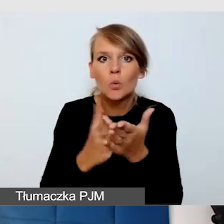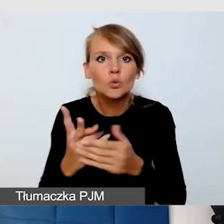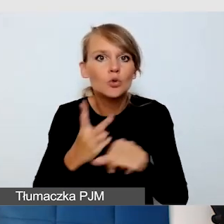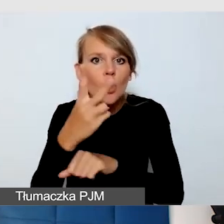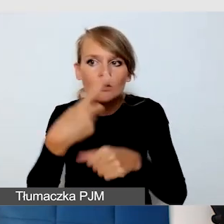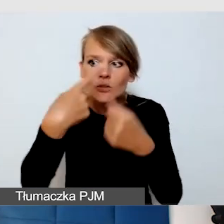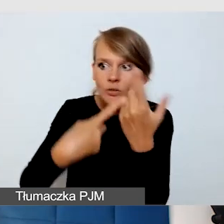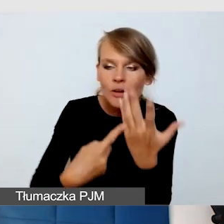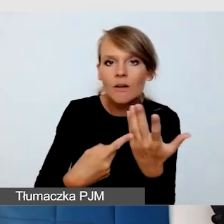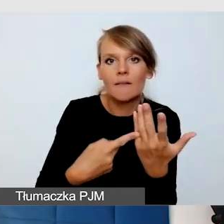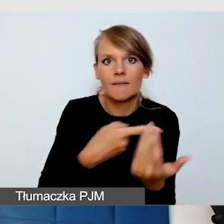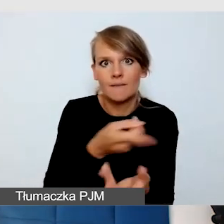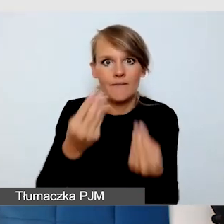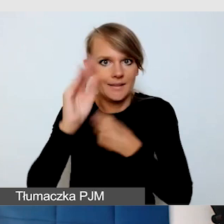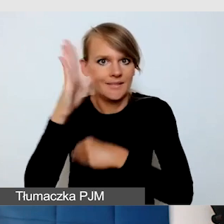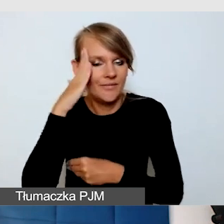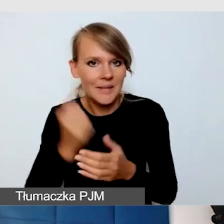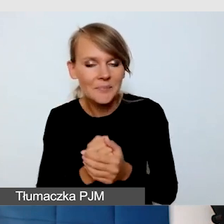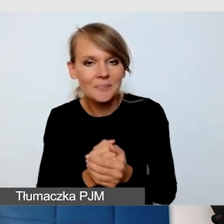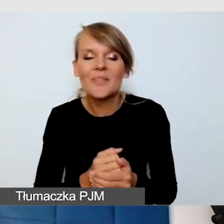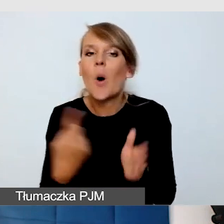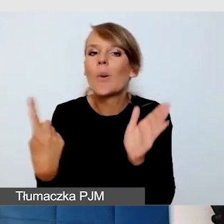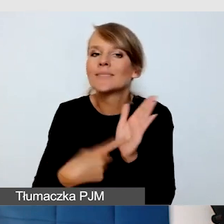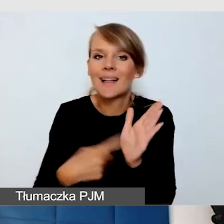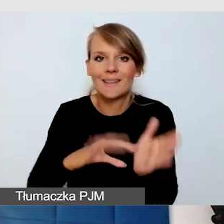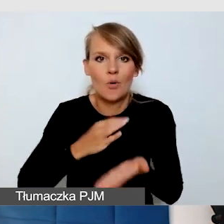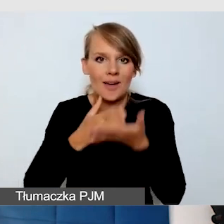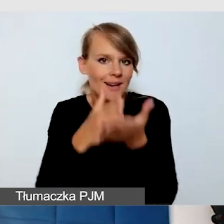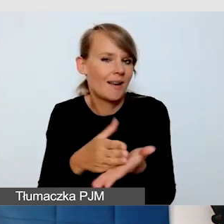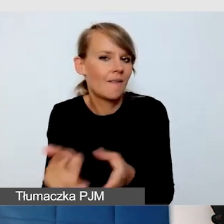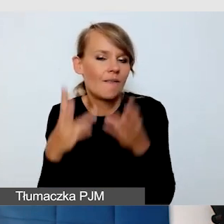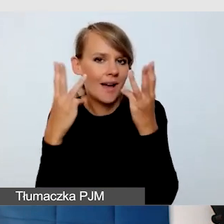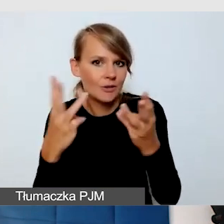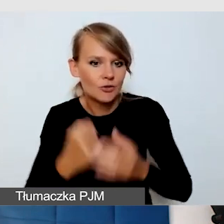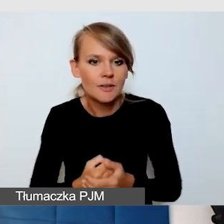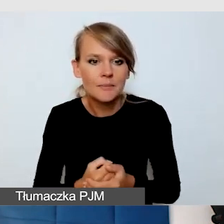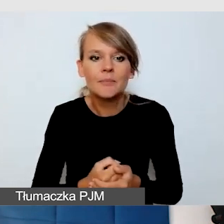Moja ostatnia rada, ale bardzo ważna. Największą dostępnością tak naprawdę jest drugi człowiek.